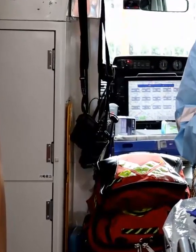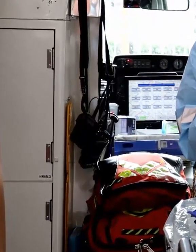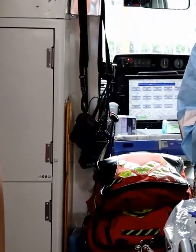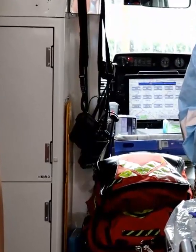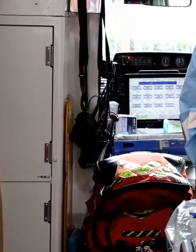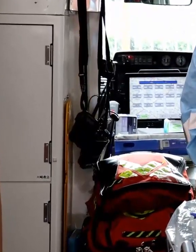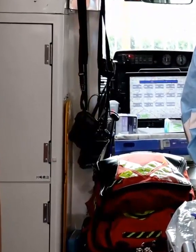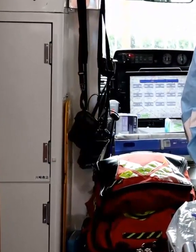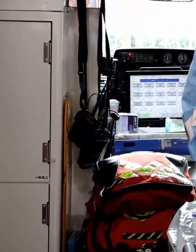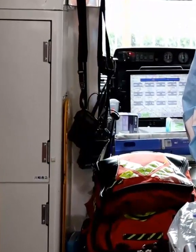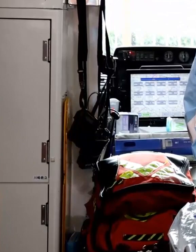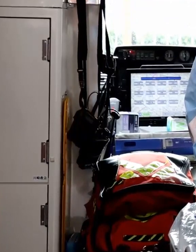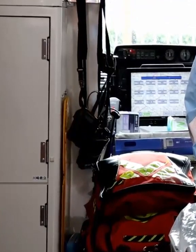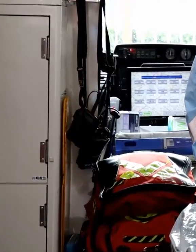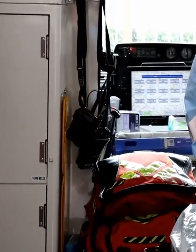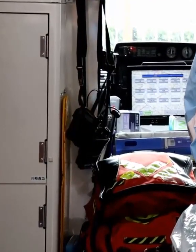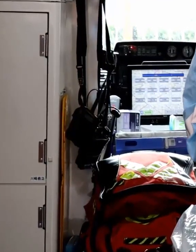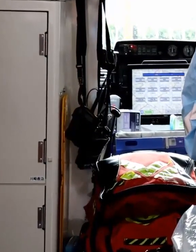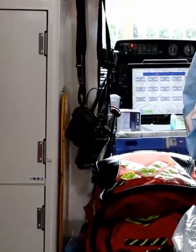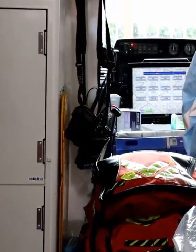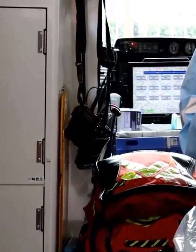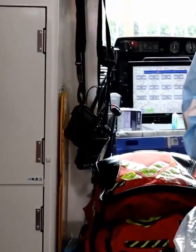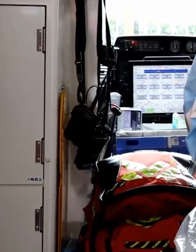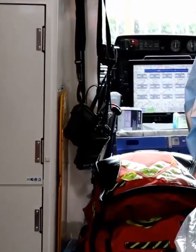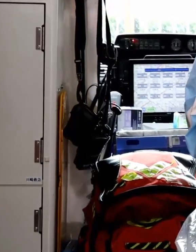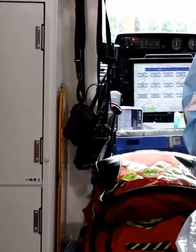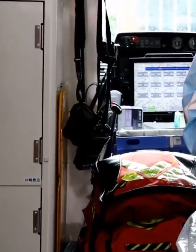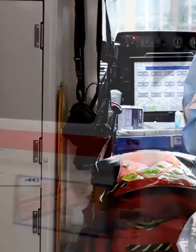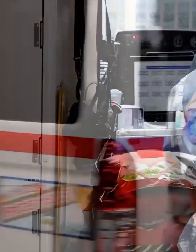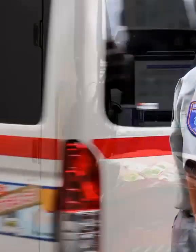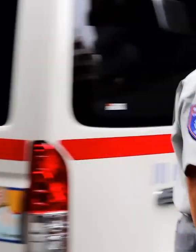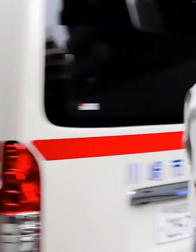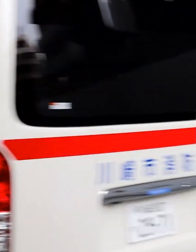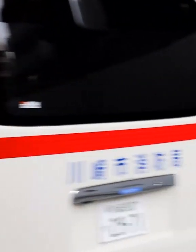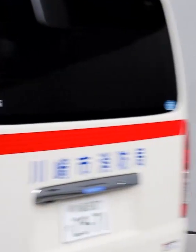特に患者さんが直接触れる場所は念入りに消毒します